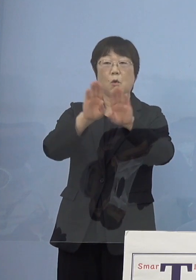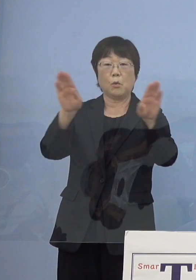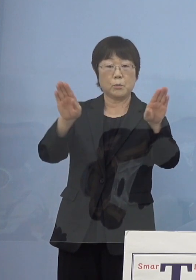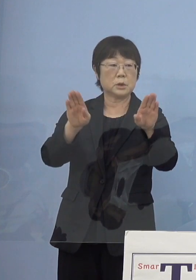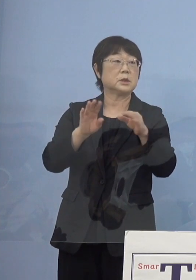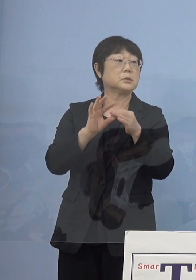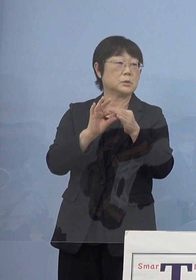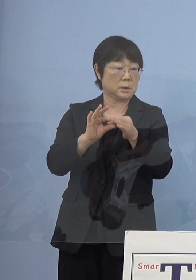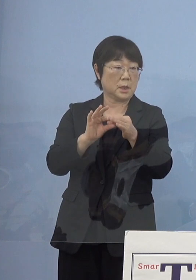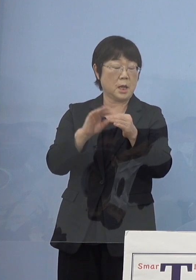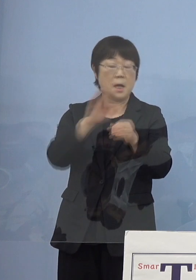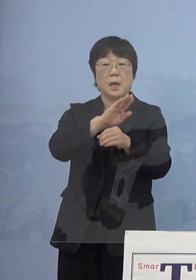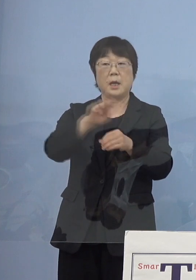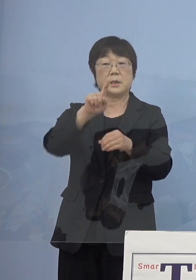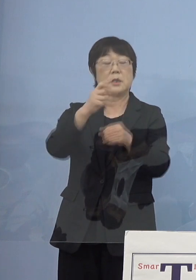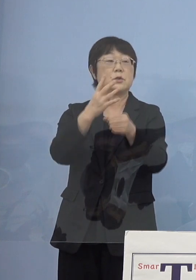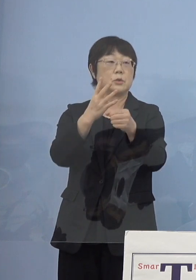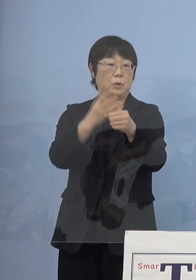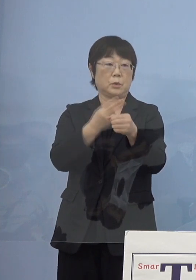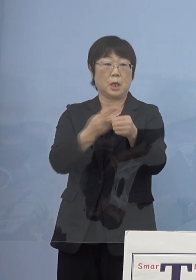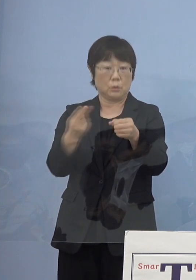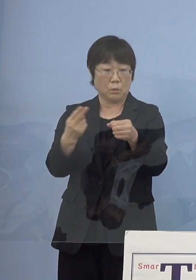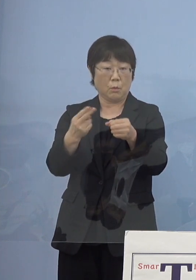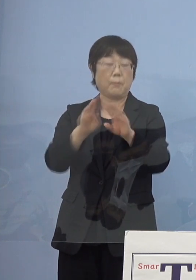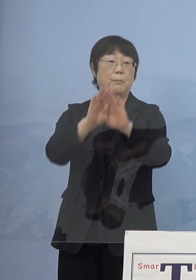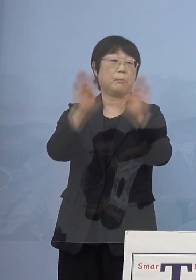ちょうど平成14年度オープンしたんですね